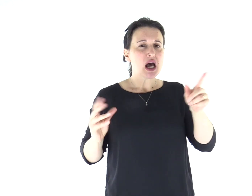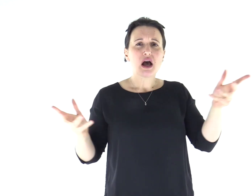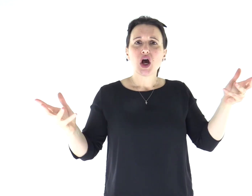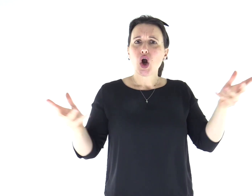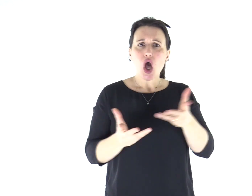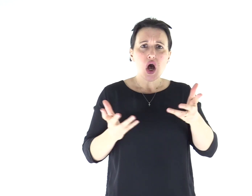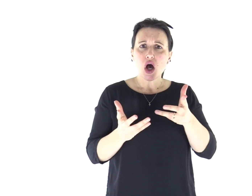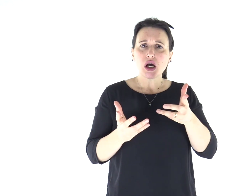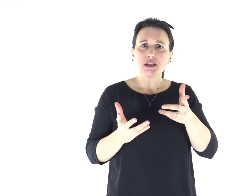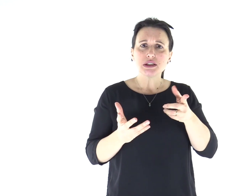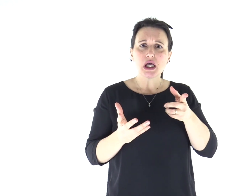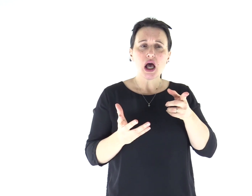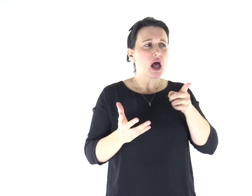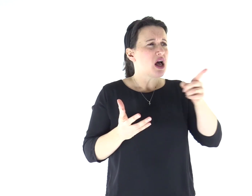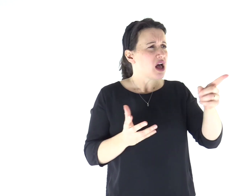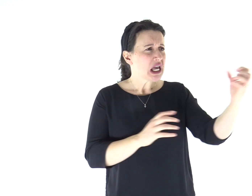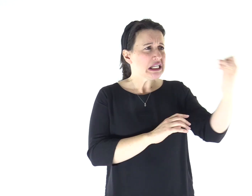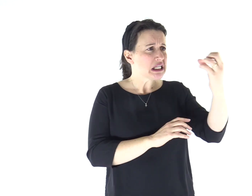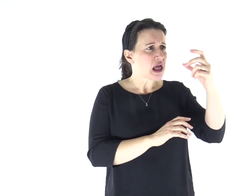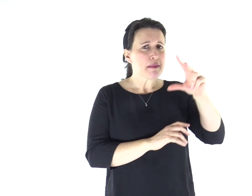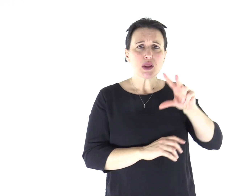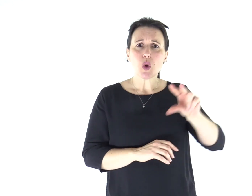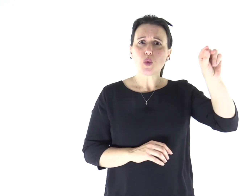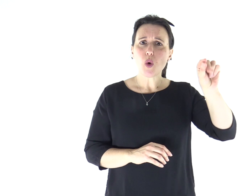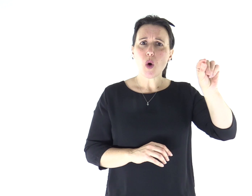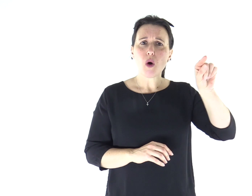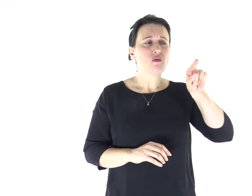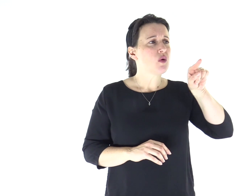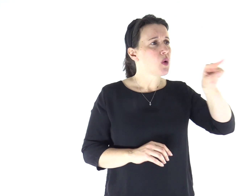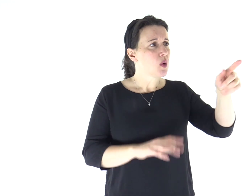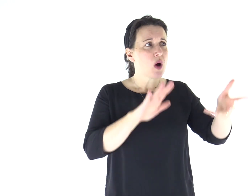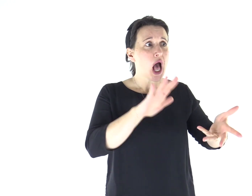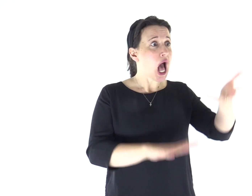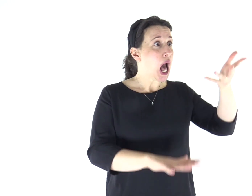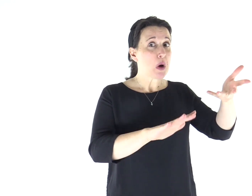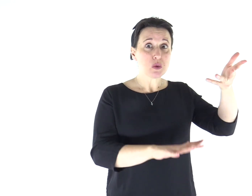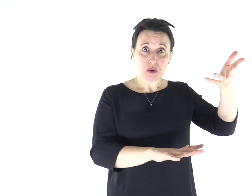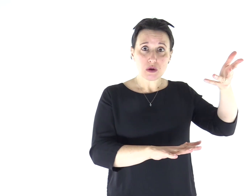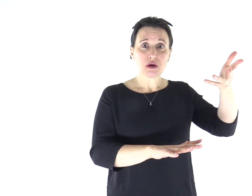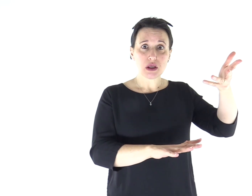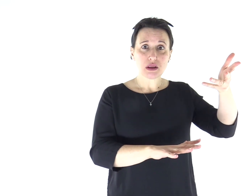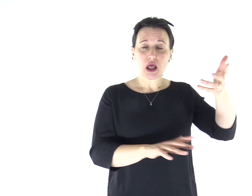«Che è mai questo? Un insegnamento nuovo, dato con autorità.